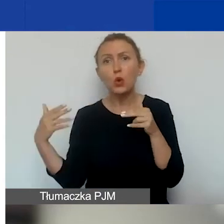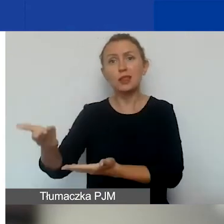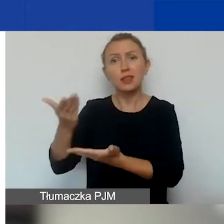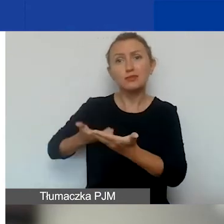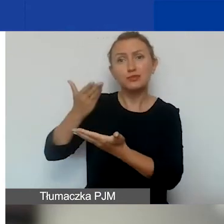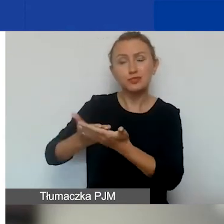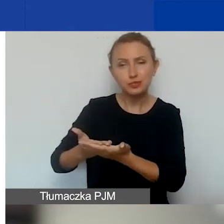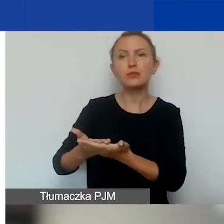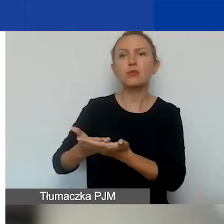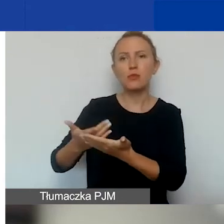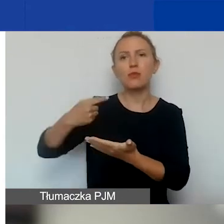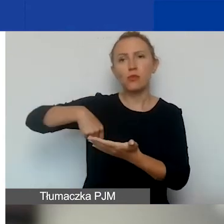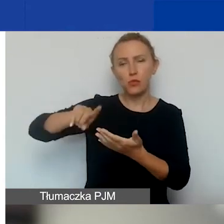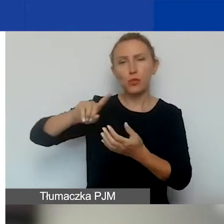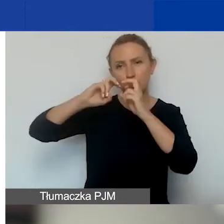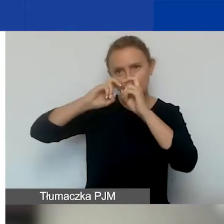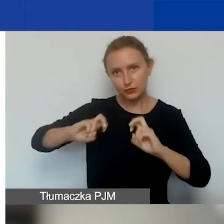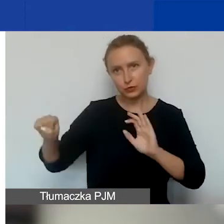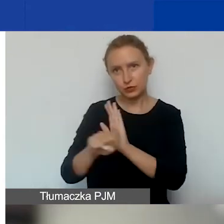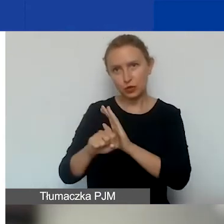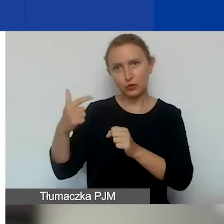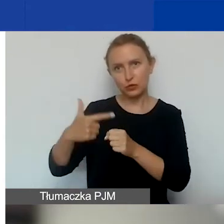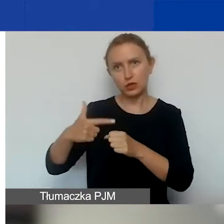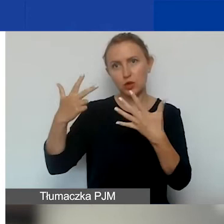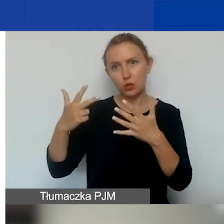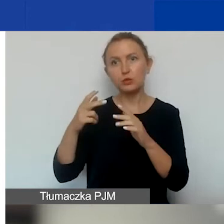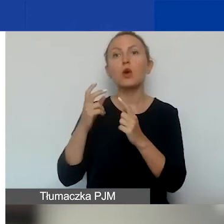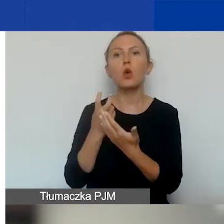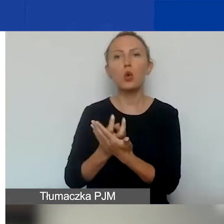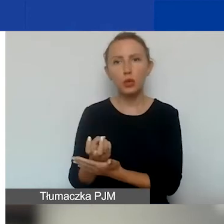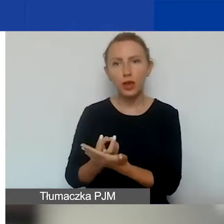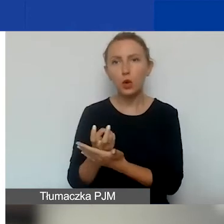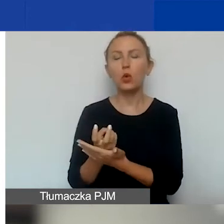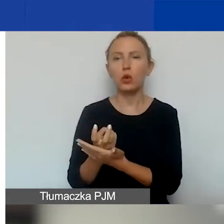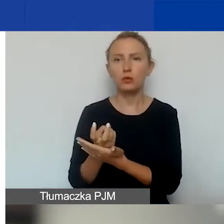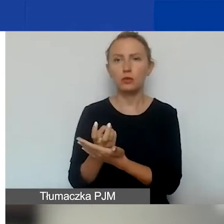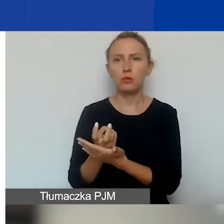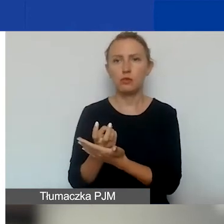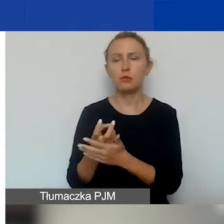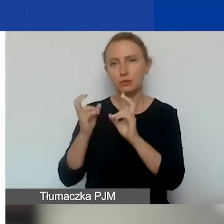to my go do 28 lutego ocenimy